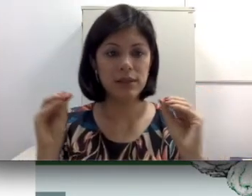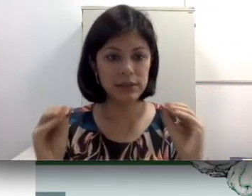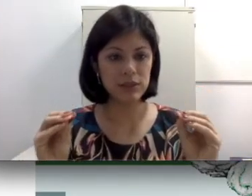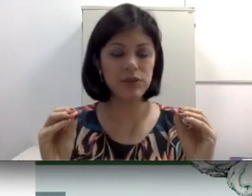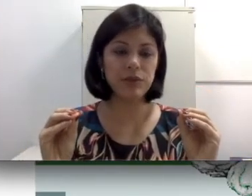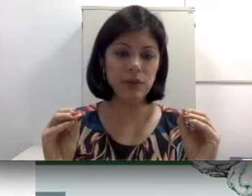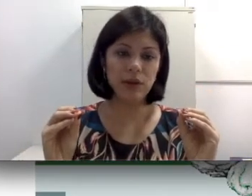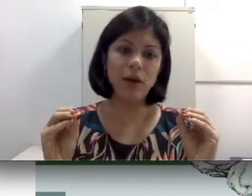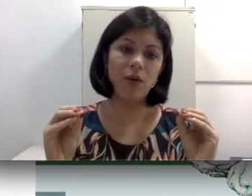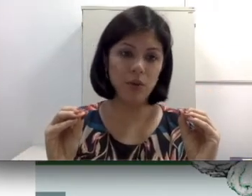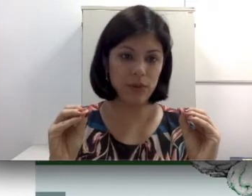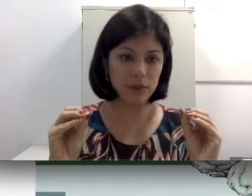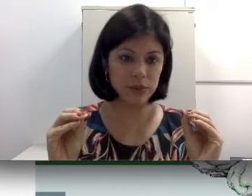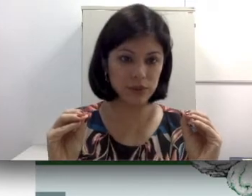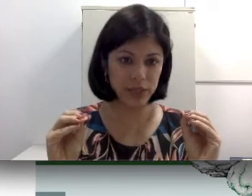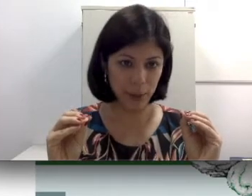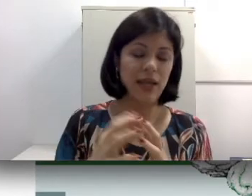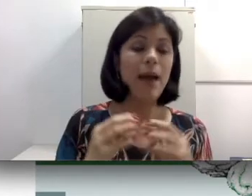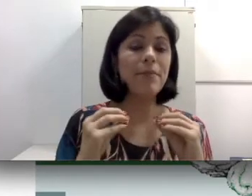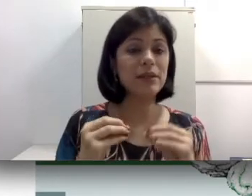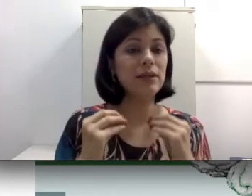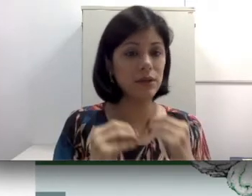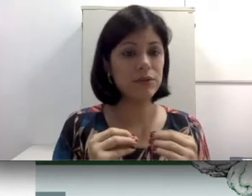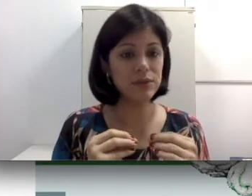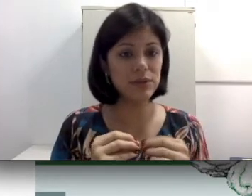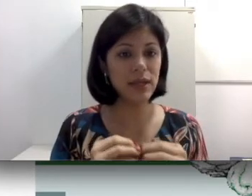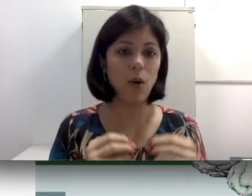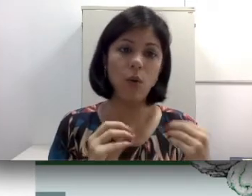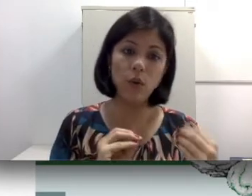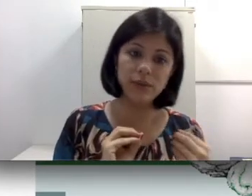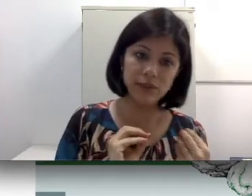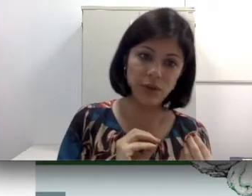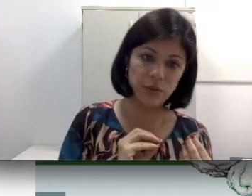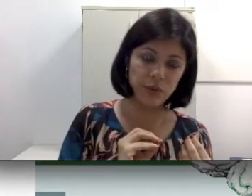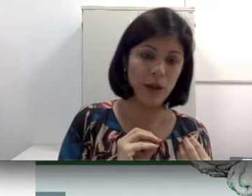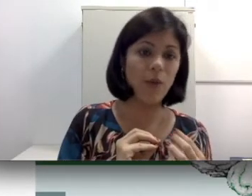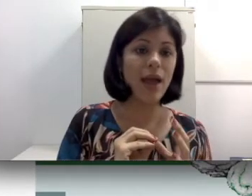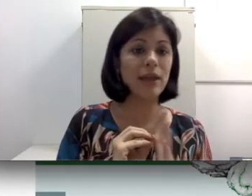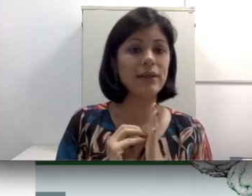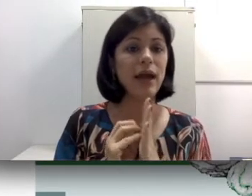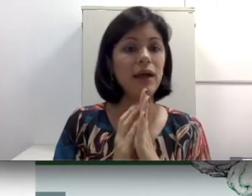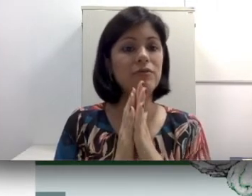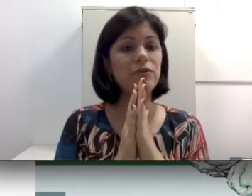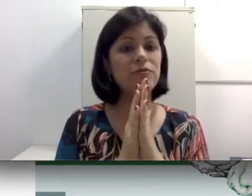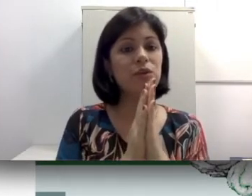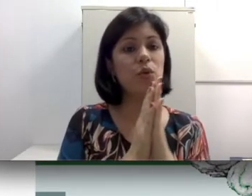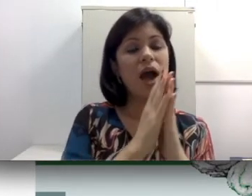sensorioneural ou neurossensorial. A perda neurossensorial ou sensorioneural está envolvendo